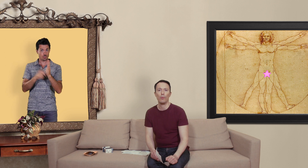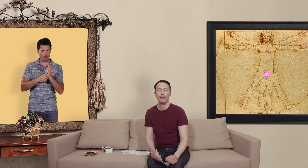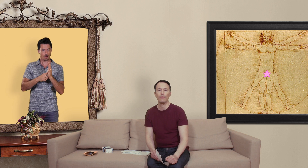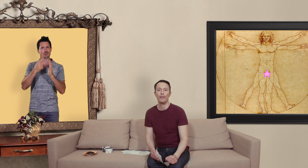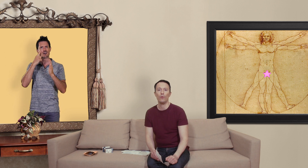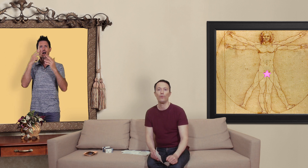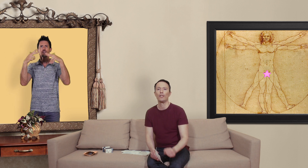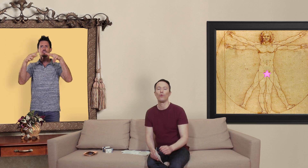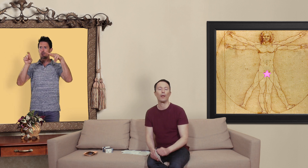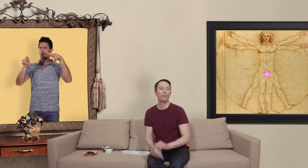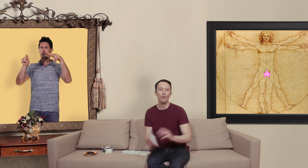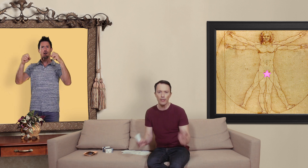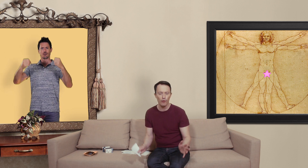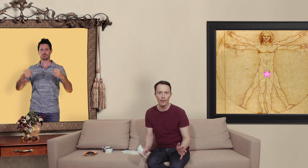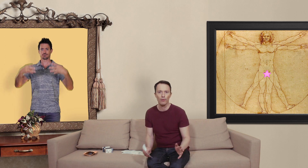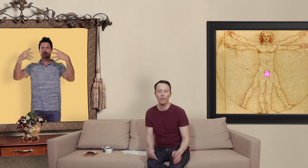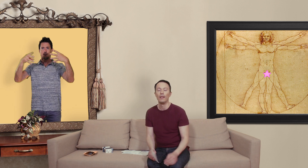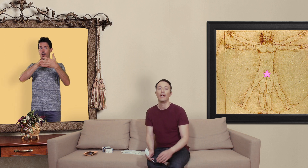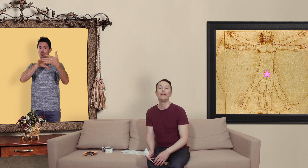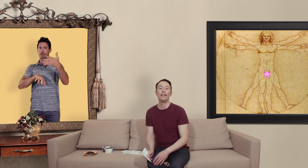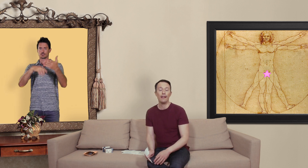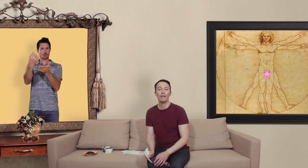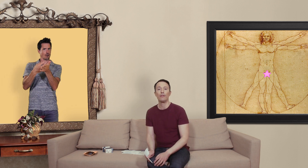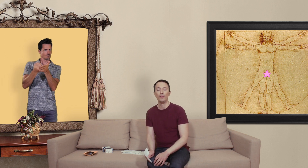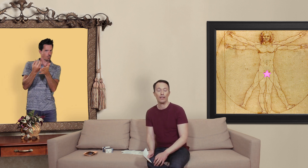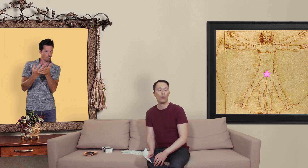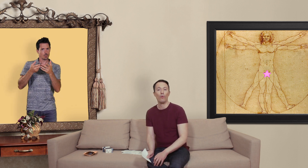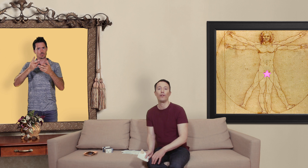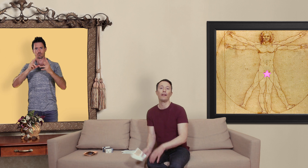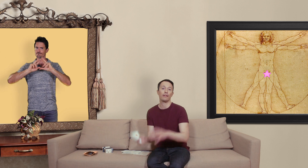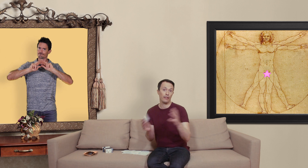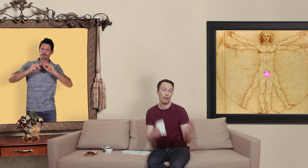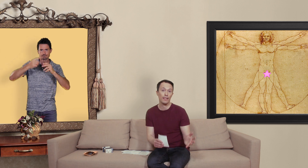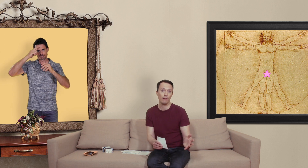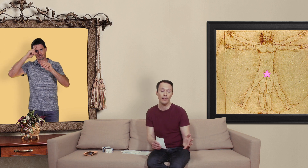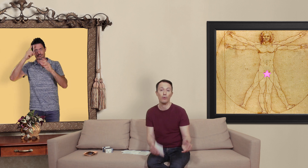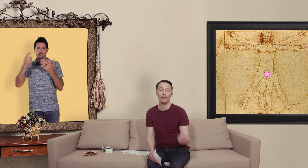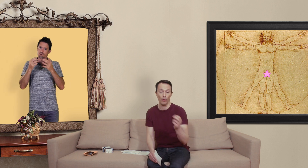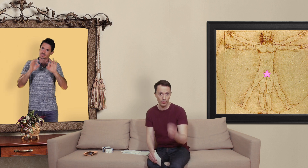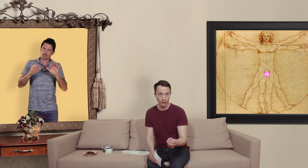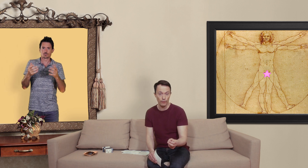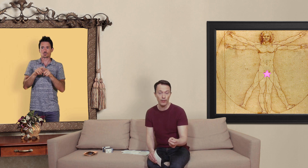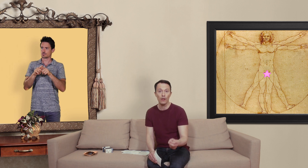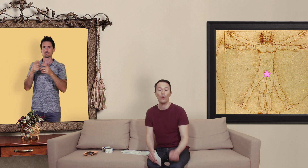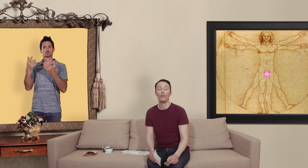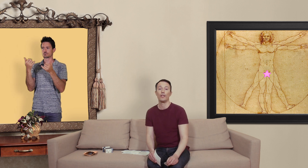cette vidéo vous y trouverez plus d'informations et des liens qui vous dirigeront vers des pharmacies en ligne qui ont été authentifiées où vous allez